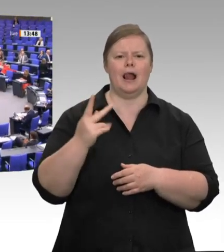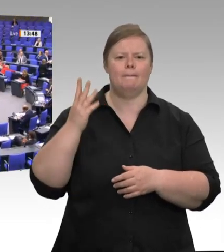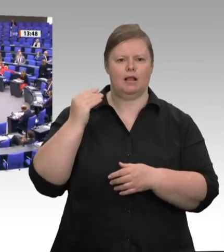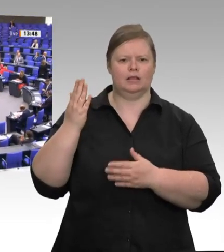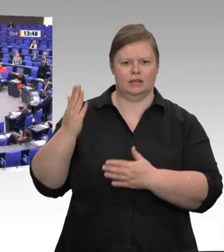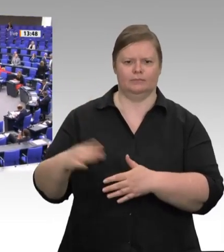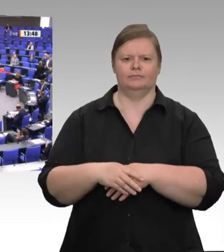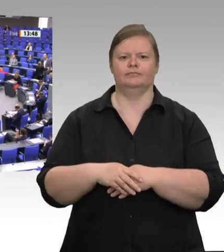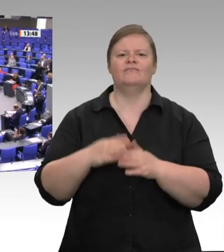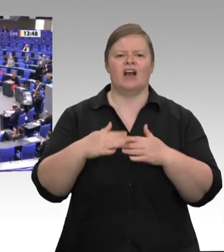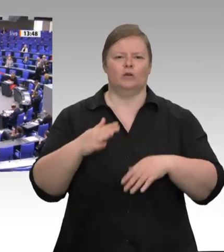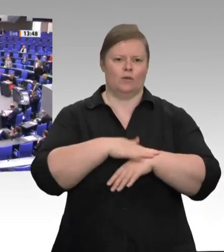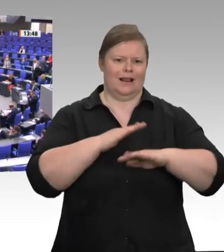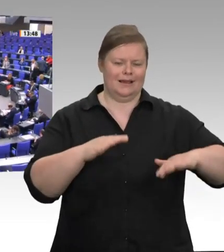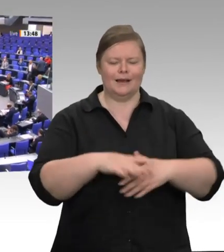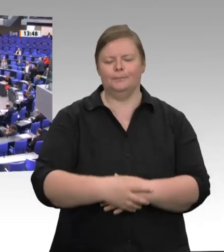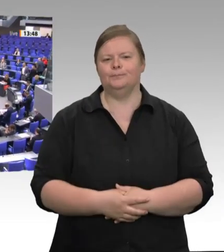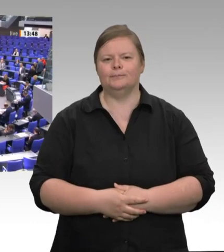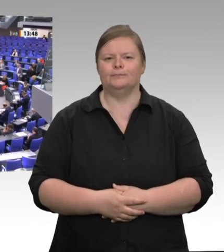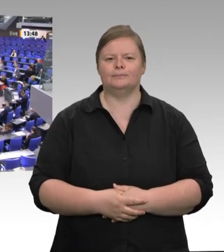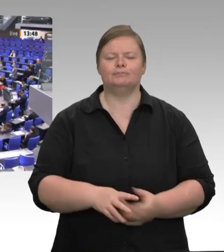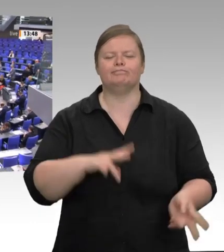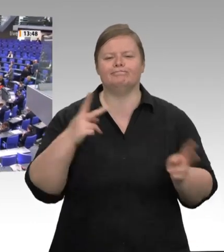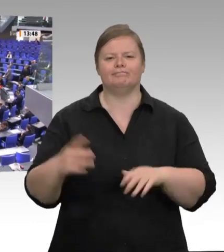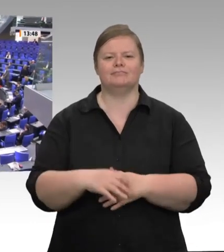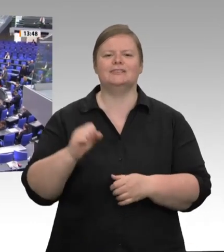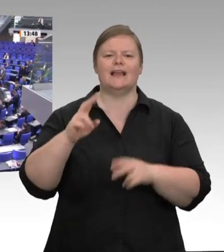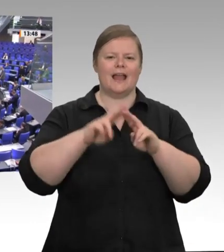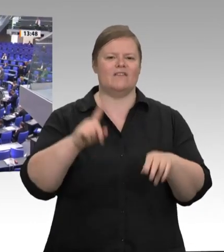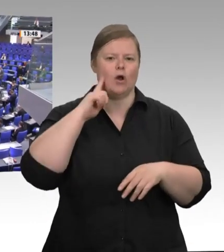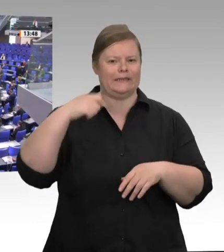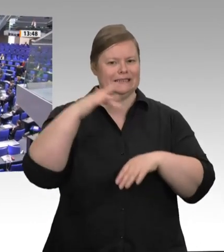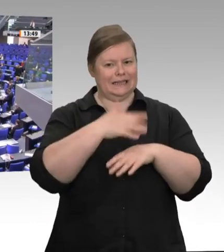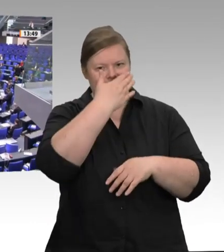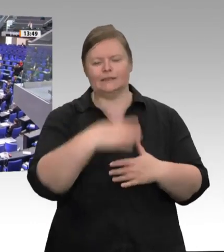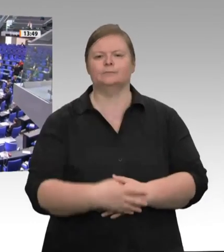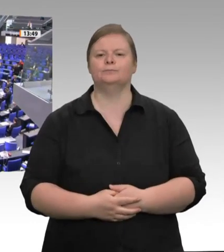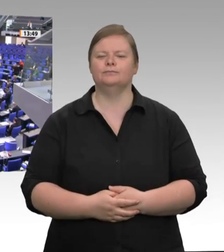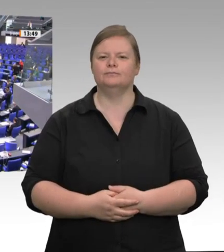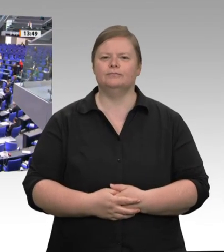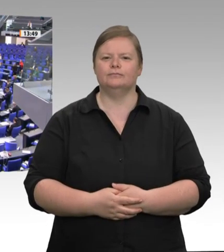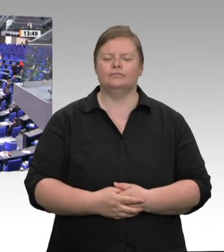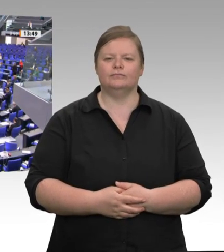Als Gewerkschafterin bin ich absolut verärgert und empört über das, was in Gütersloh